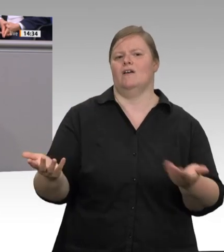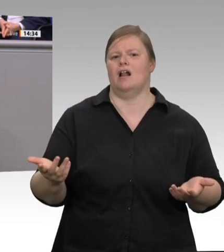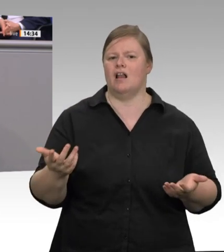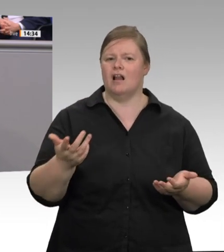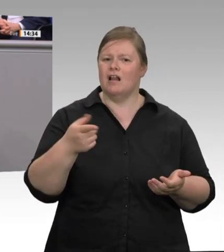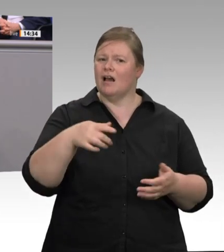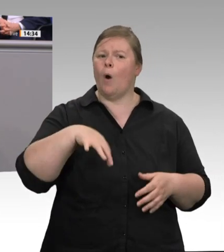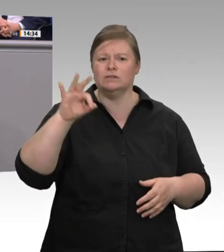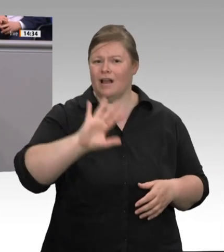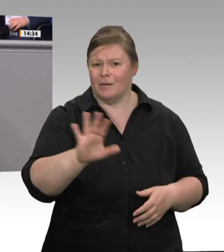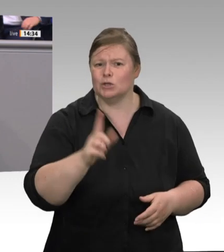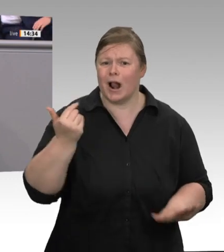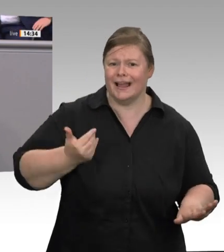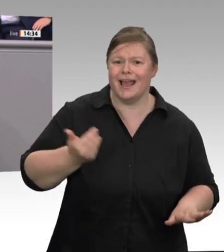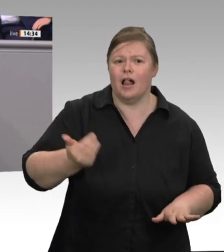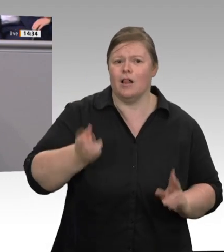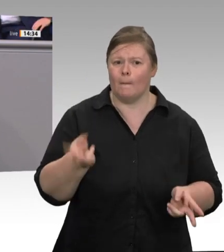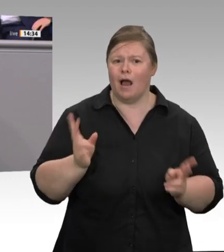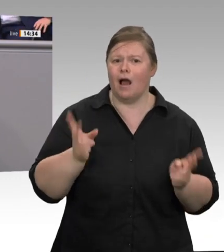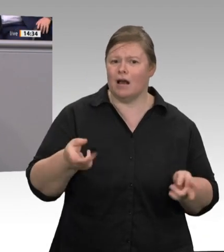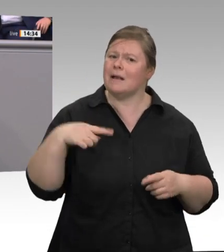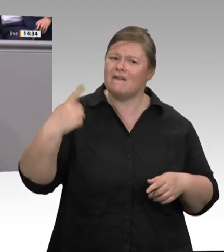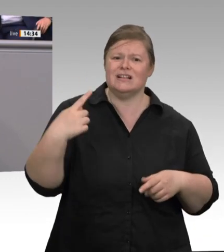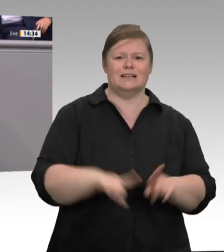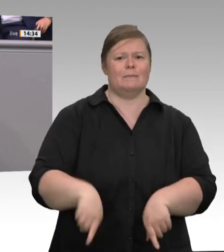als Prävention für Skandale verstetigt und besser mit Finanzen